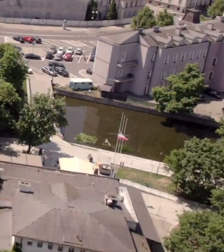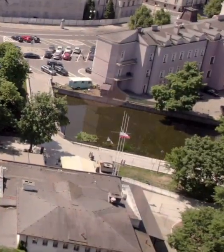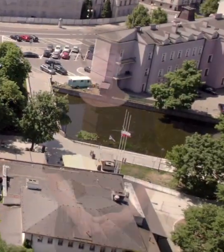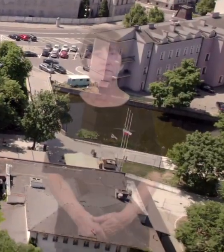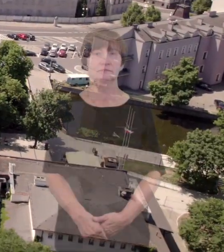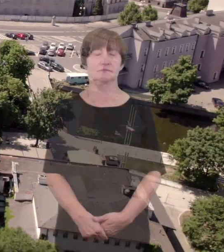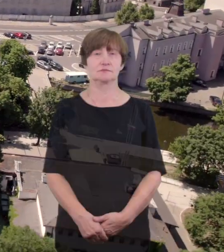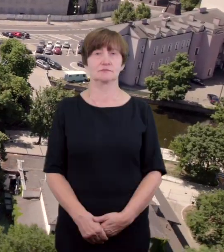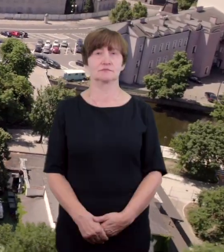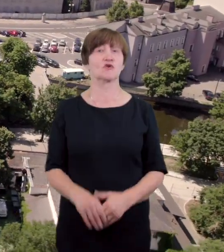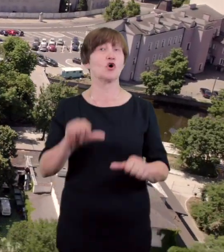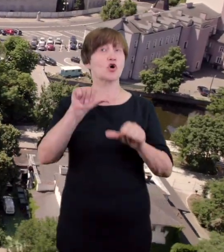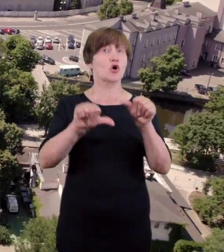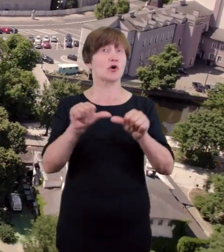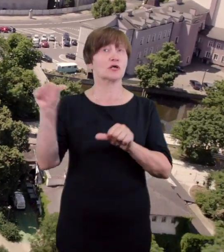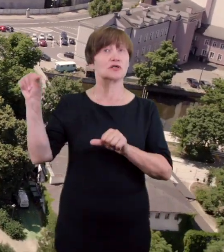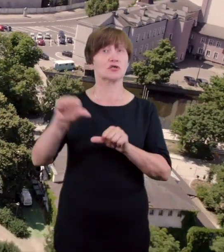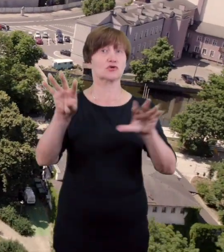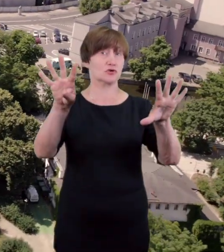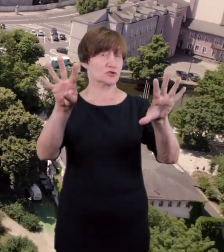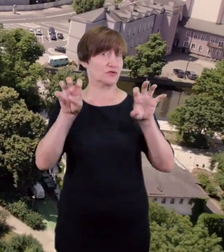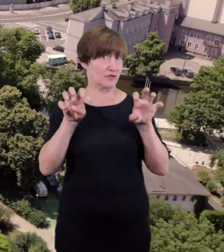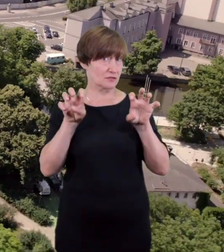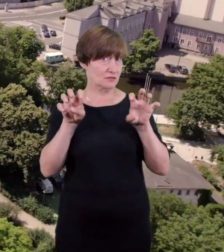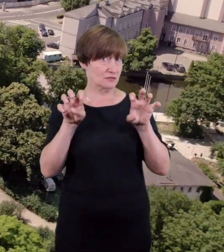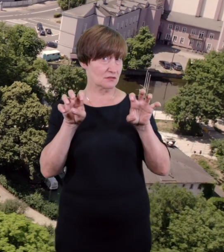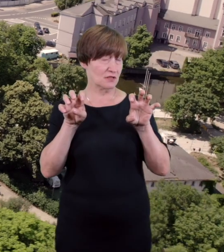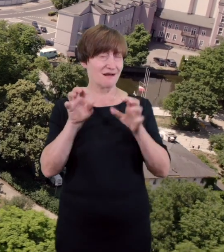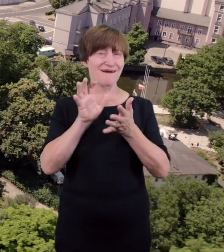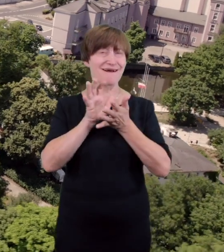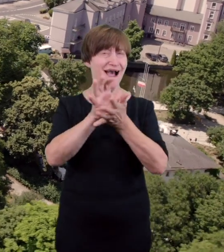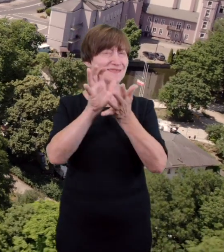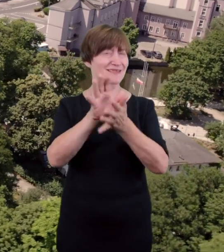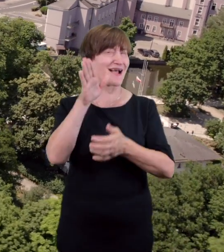Śliczny pałacyk Teatru stanął w Parku Miejskim i bieli się nad jasną smugą Prosny